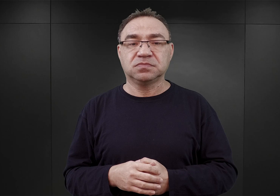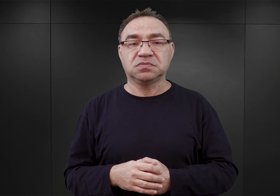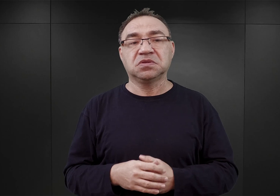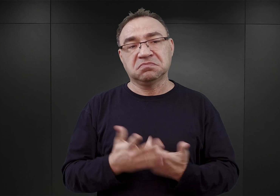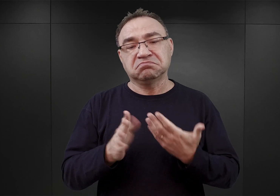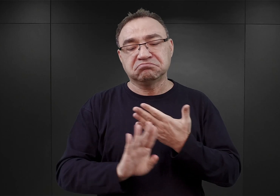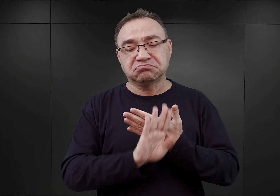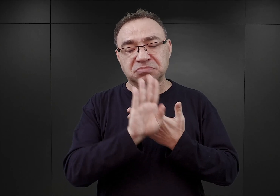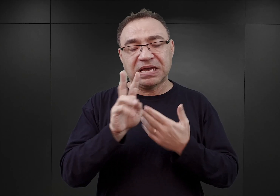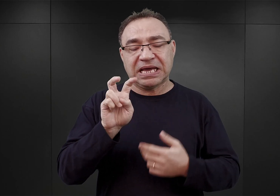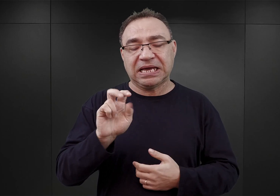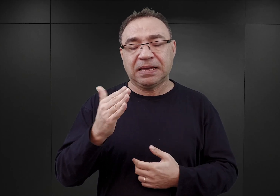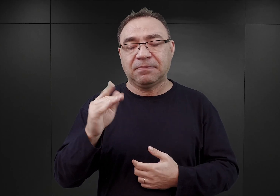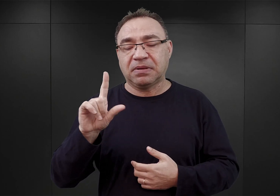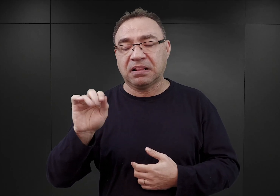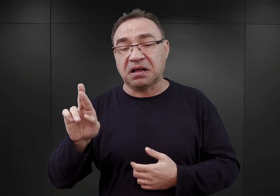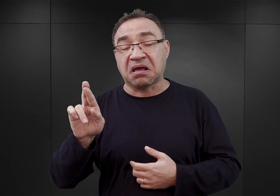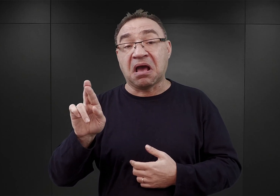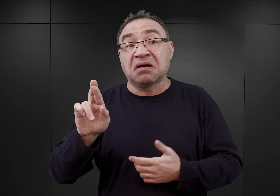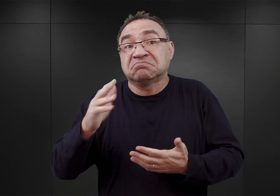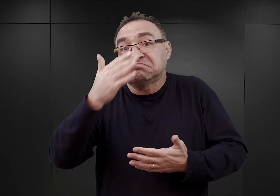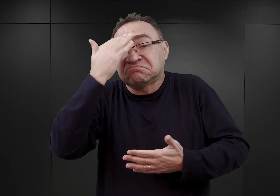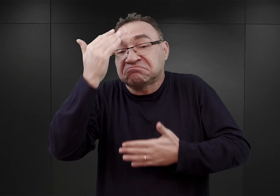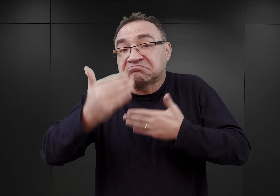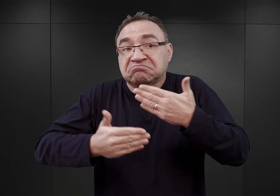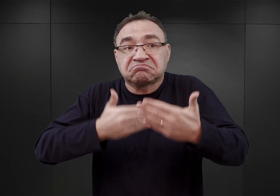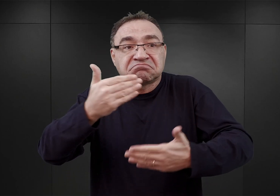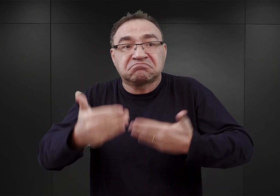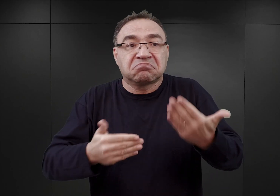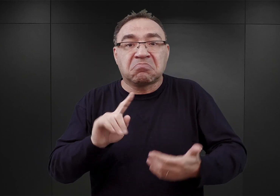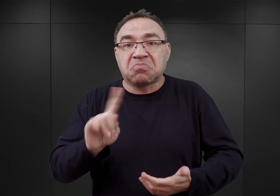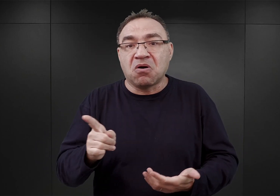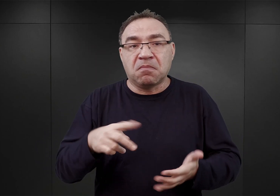Nie wiadomo, co się właściwie później stało, ponieważ plan ten został zarzucony,